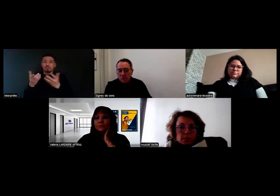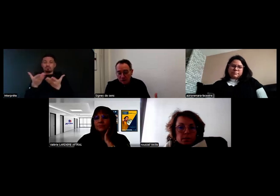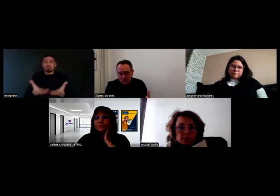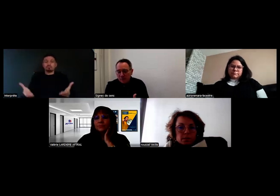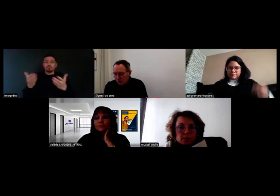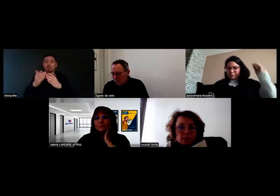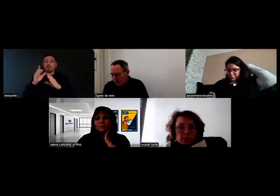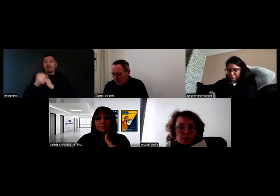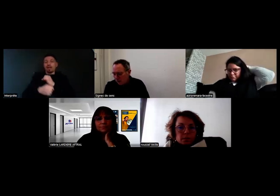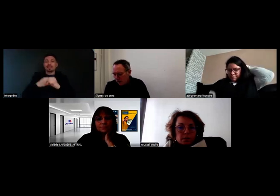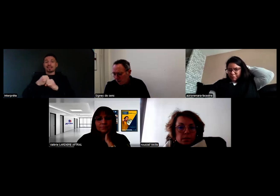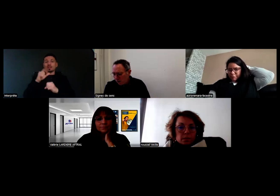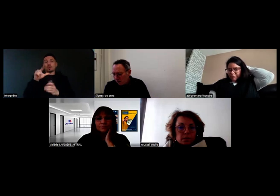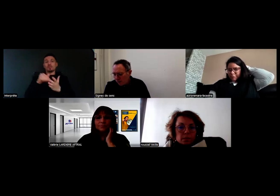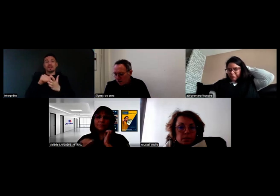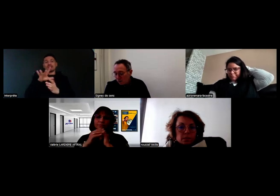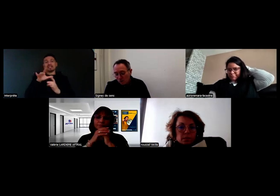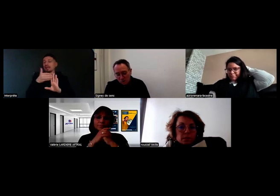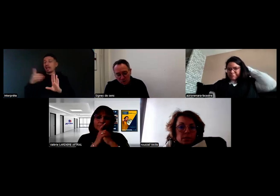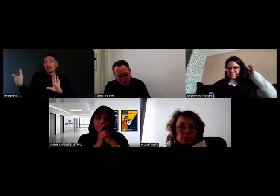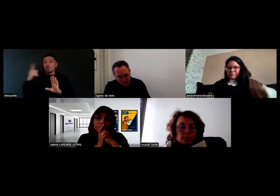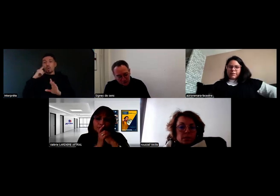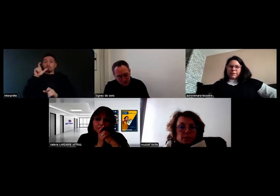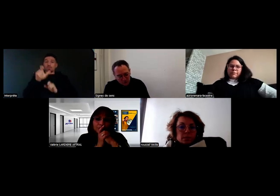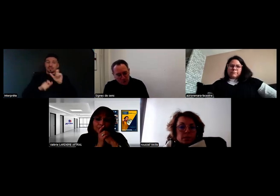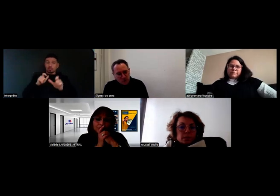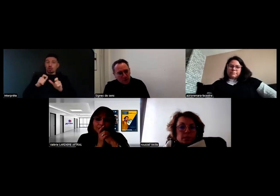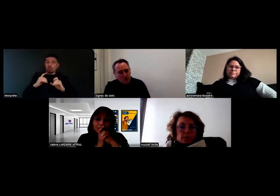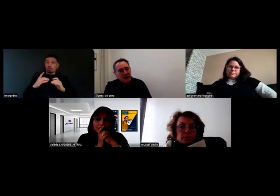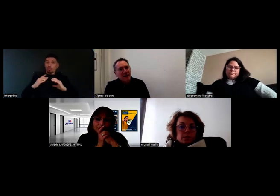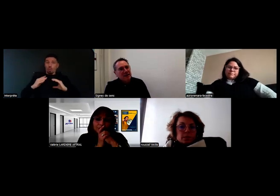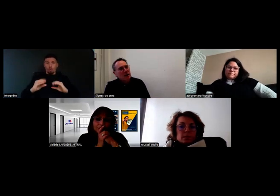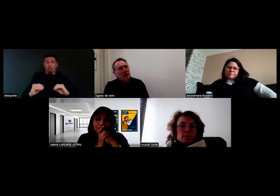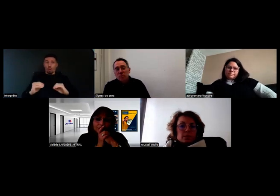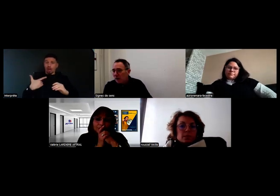pour donner la parole aussi aux personnes qui sont derrière la caméra